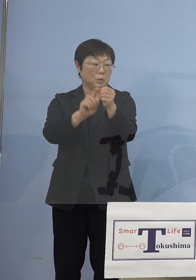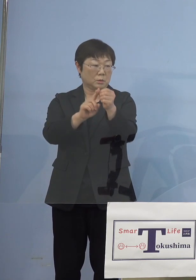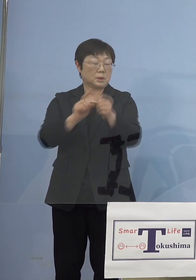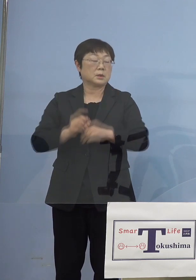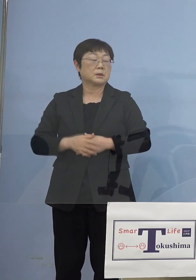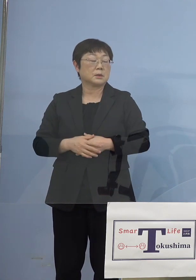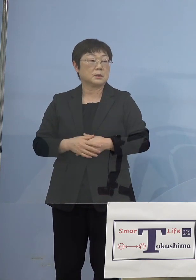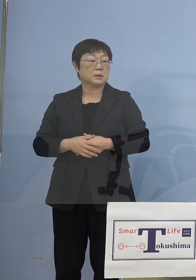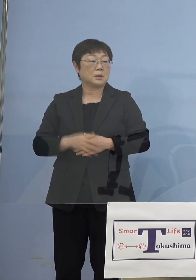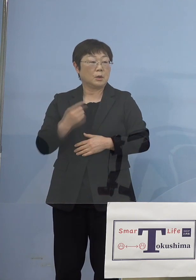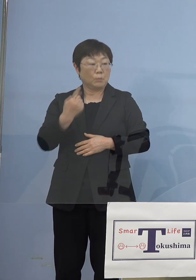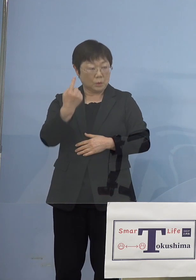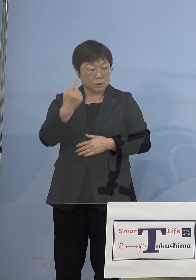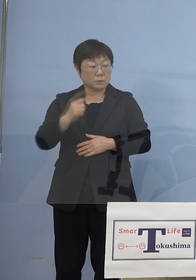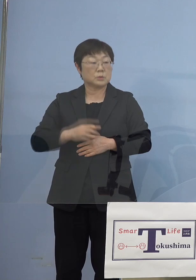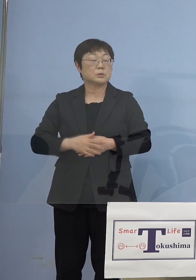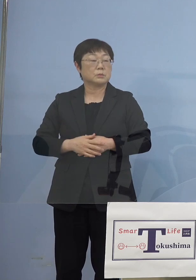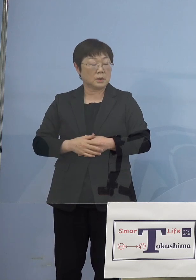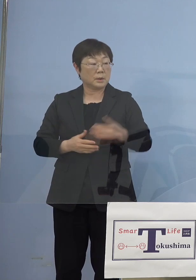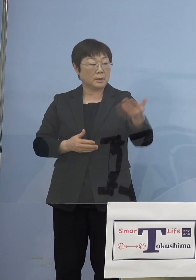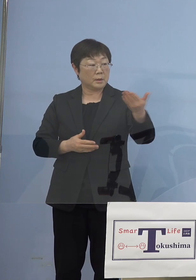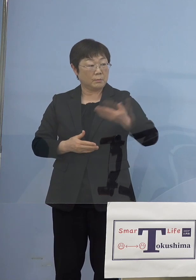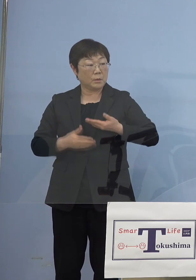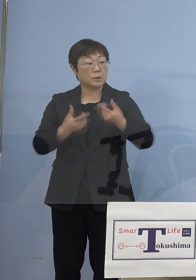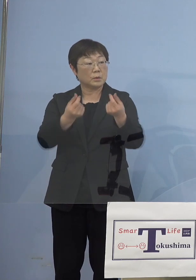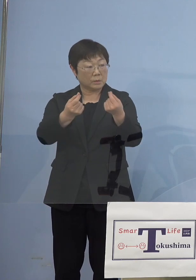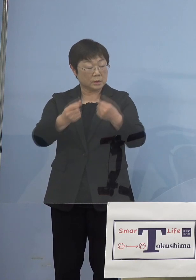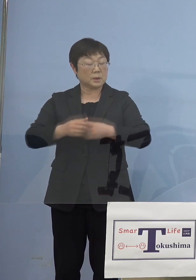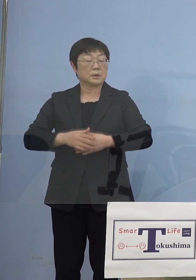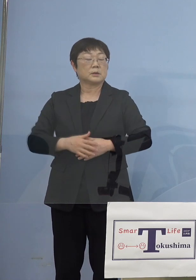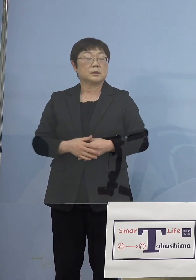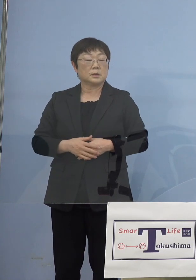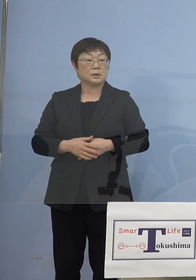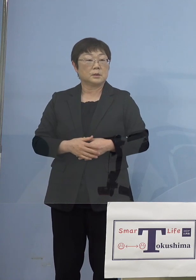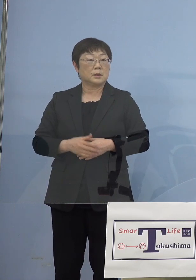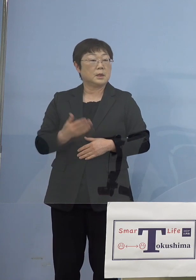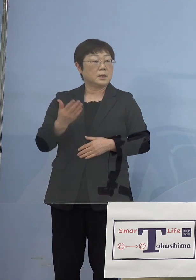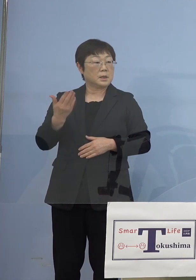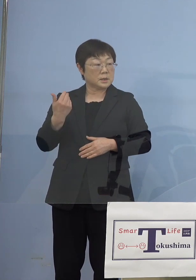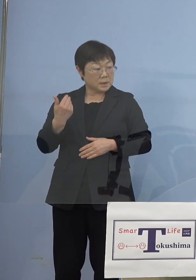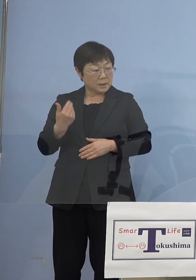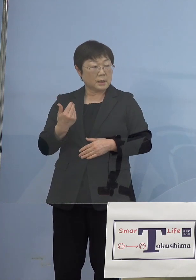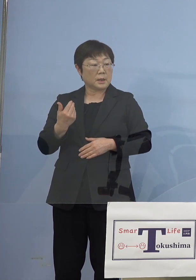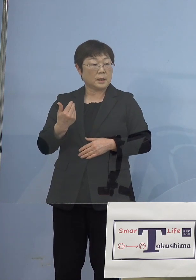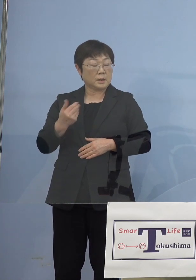それからもう一つは今、ご質問があったように 前回の轍を踏まないと